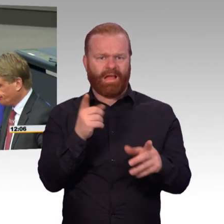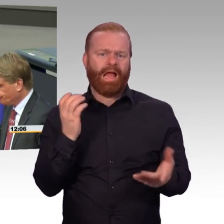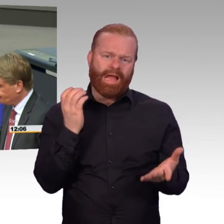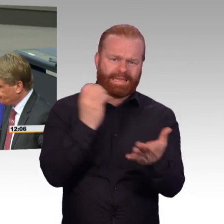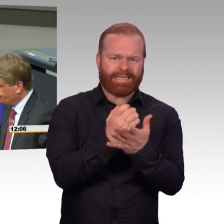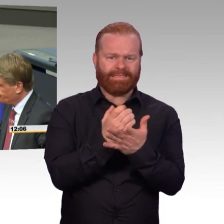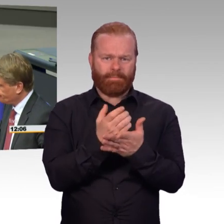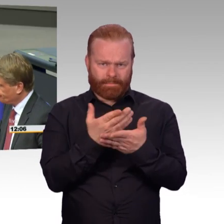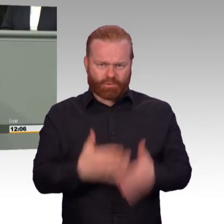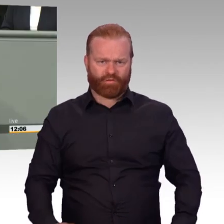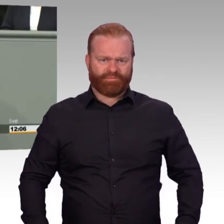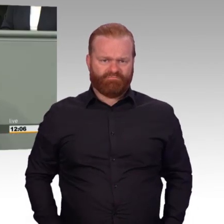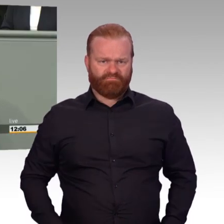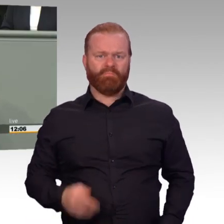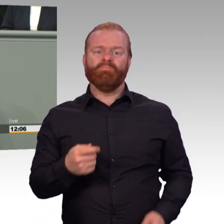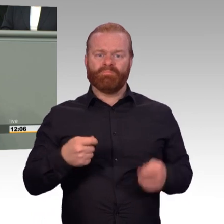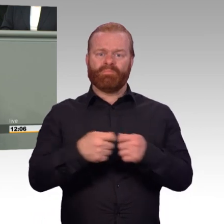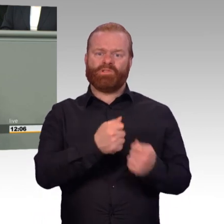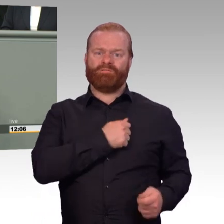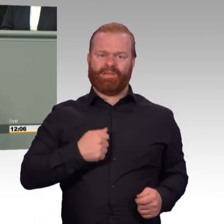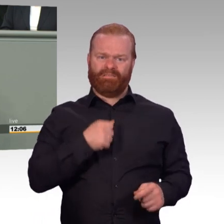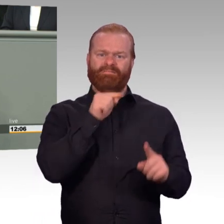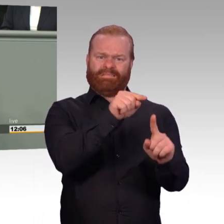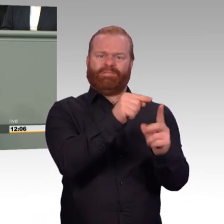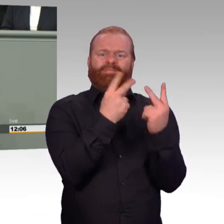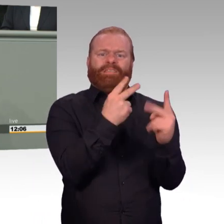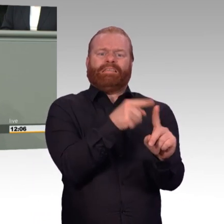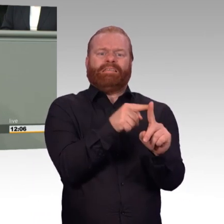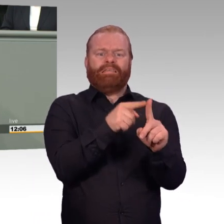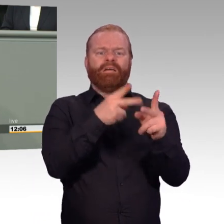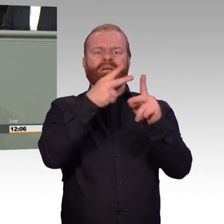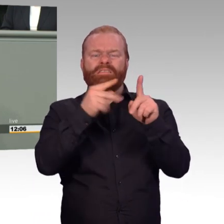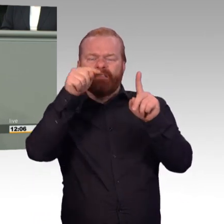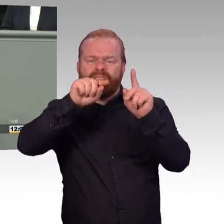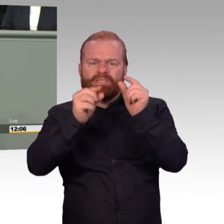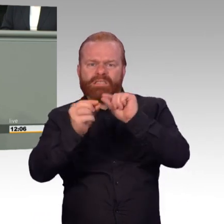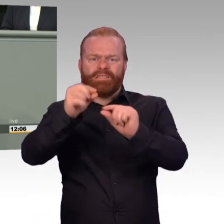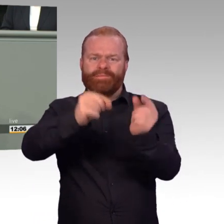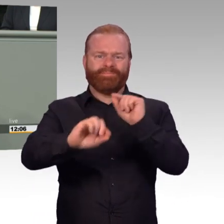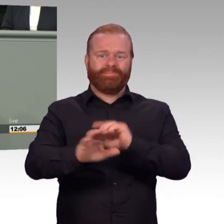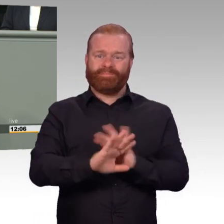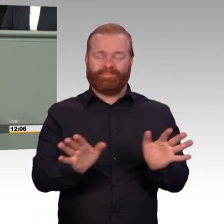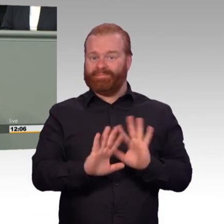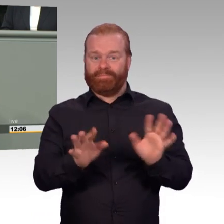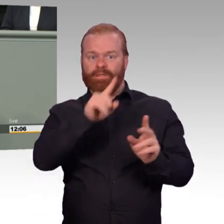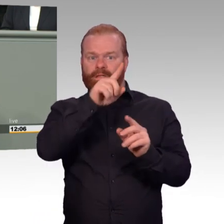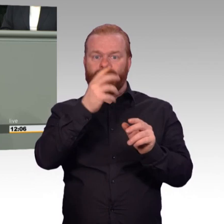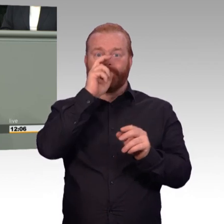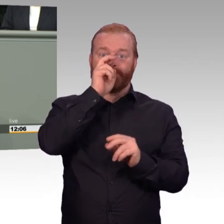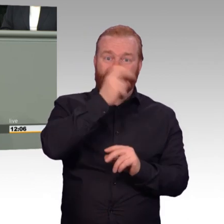etwas besser zu machen. Sie scheuen sich aus Angst vor der eigenen Courage, das Richtige zu tun. Wenn Angst die Seele auffrisst,